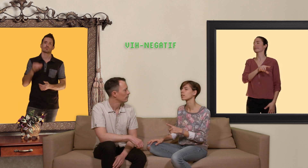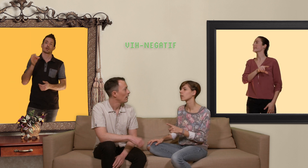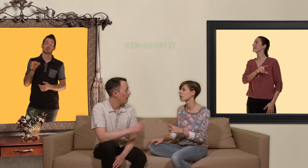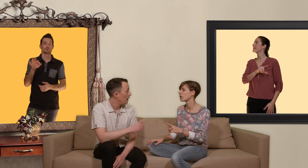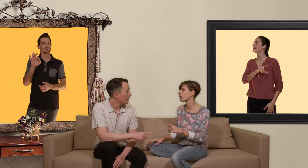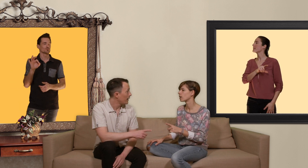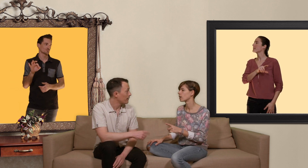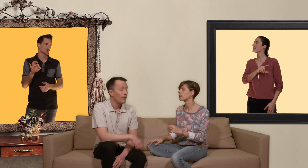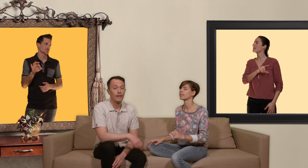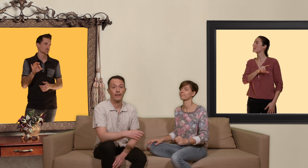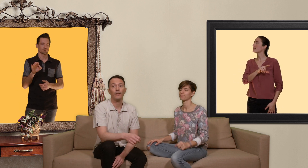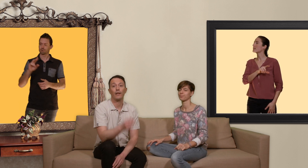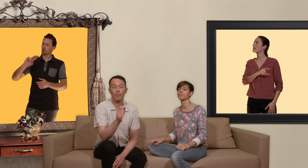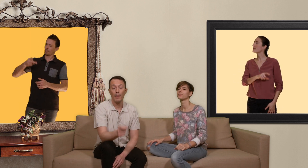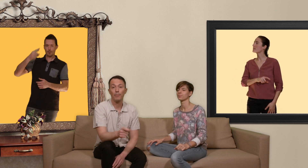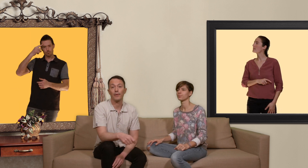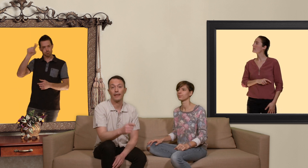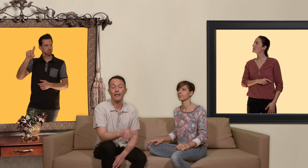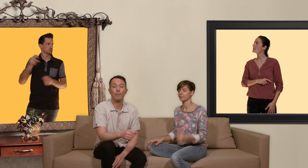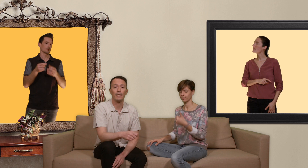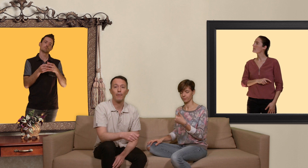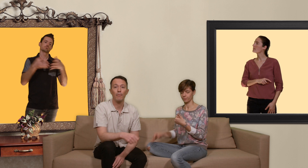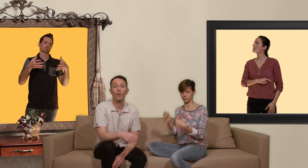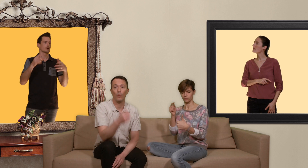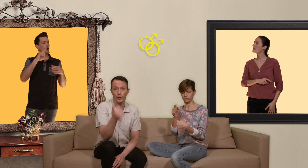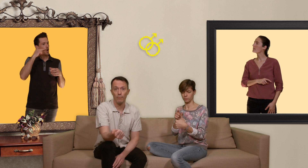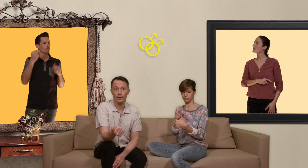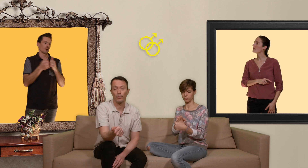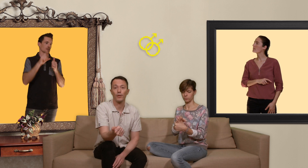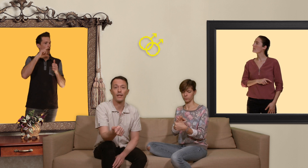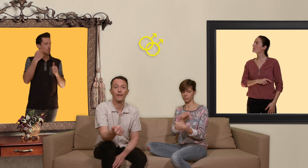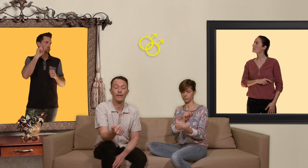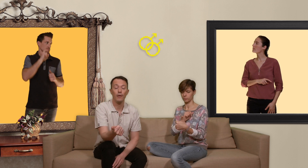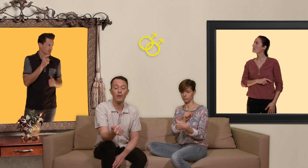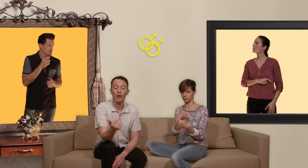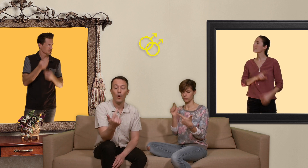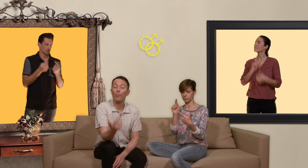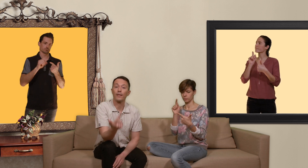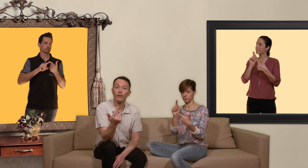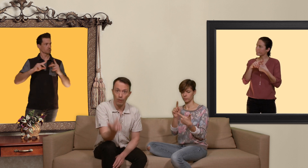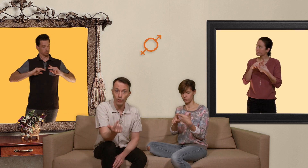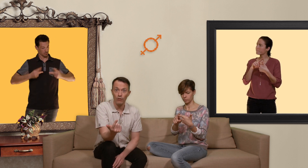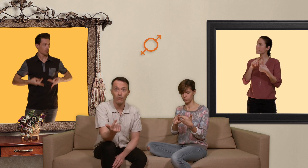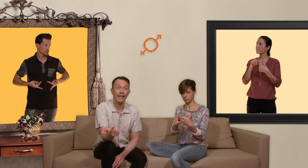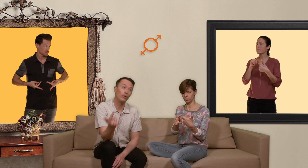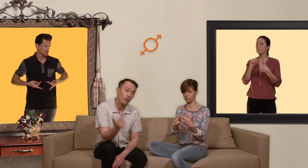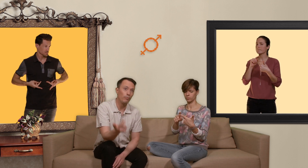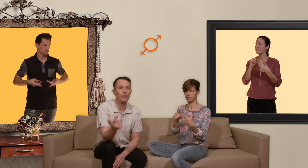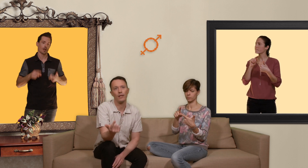exact c'est à dire que la PrEP s'adresse principalement aux hommes qui ont du sexe avec des hommes aux personnes transgenres et d'autant plus si elles